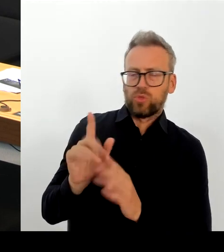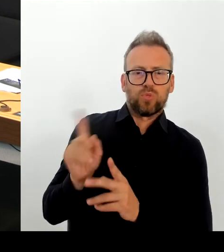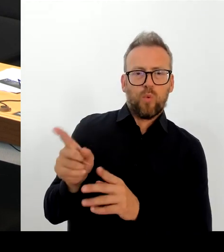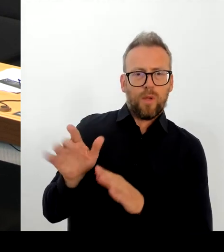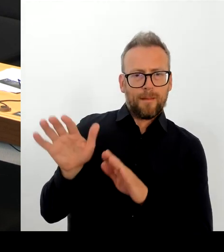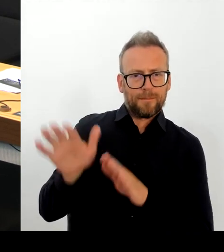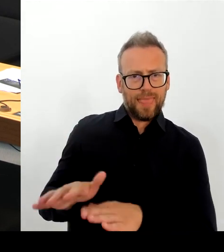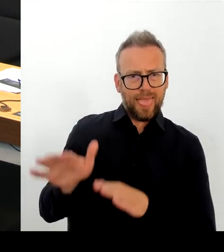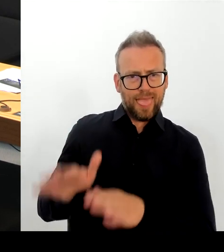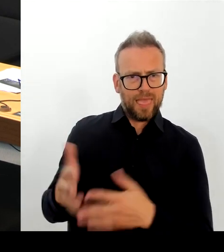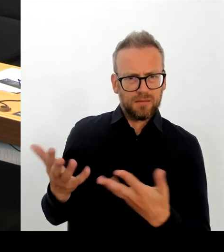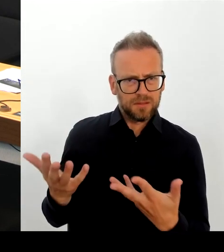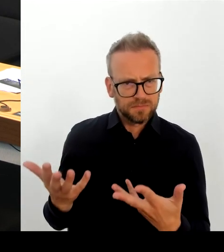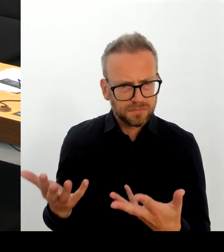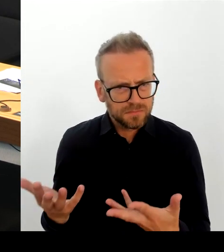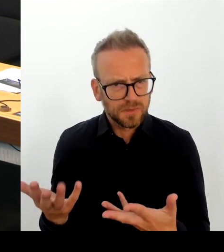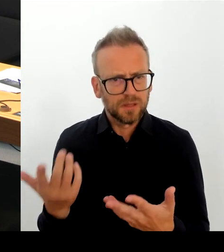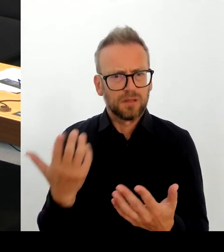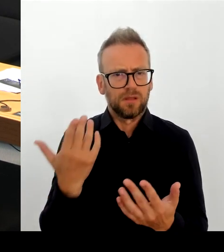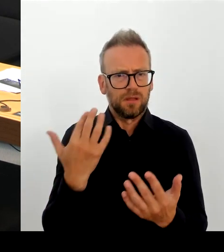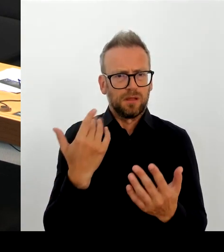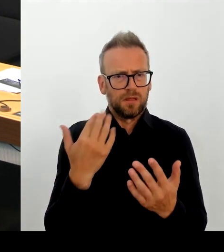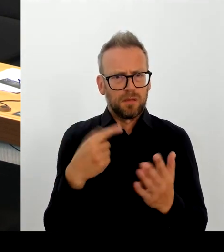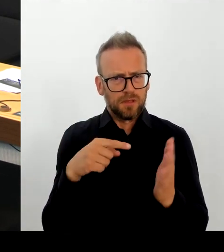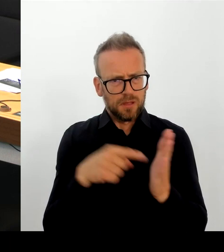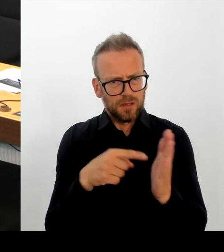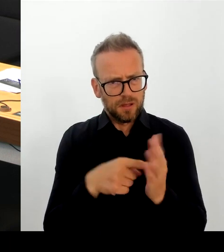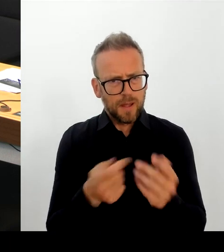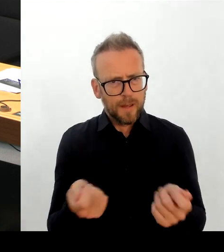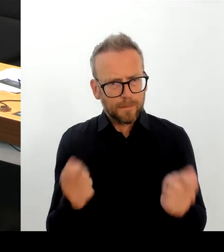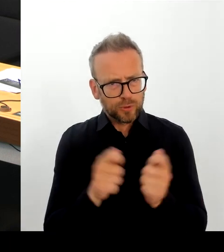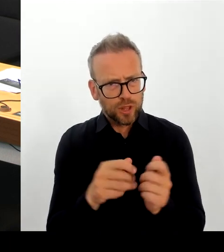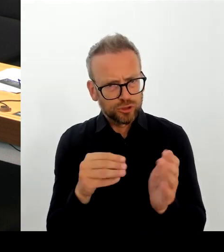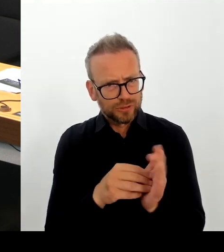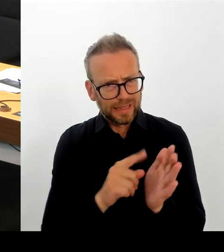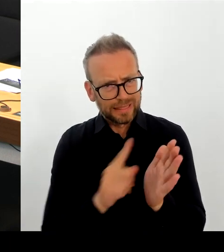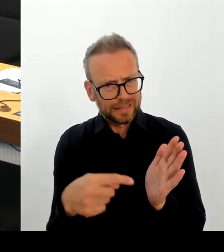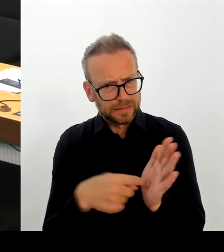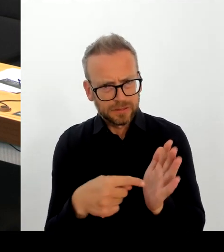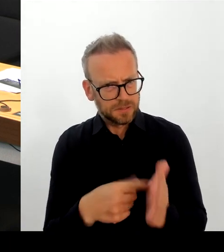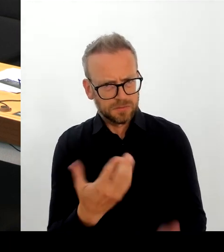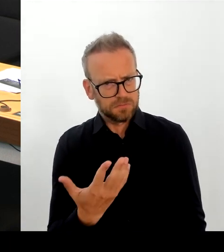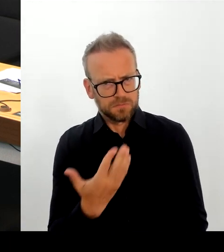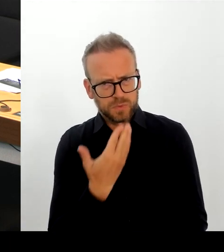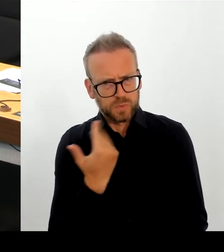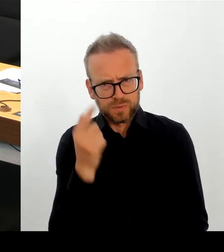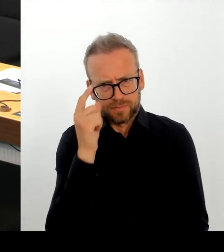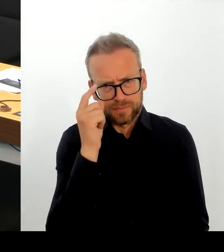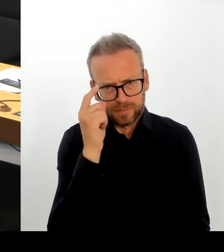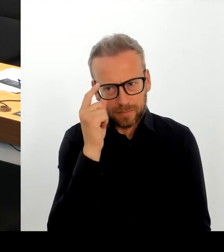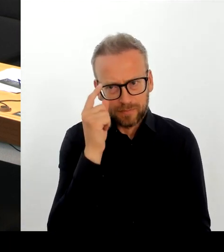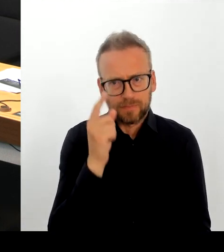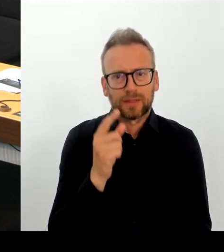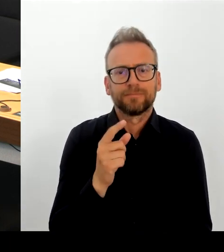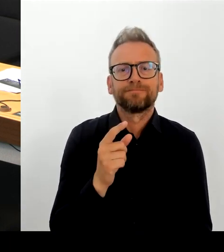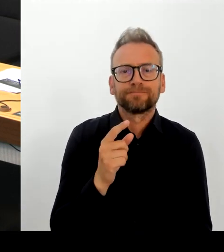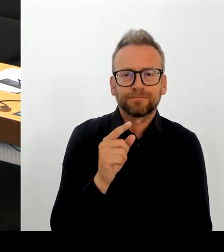notwendig. Der Beschluss richtet sich und das müssten Sie dann demzufolge gelesen haben an die Bundesregierung und